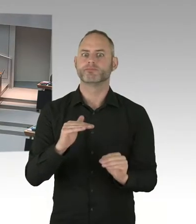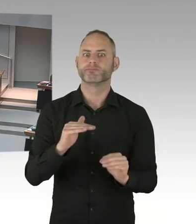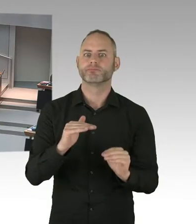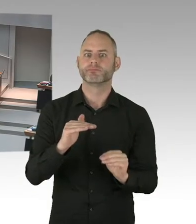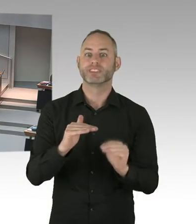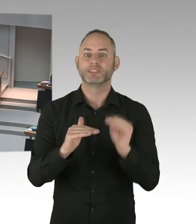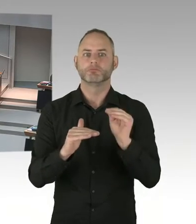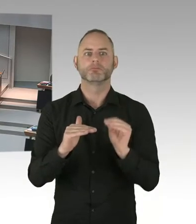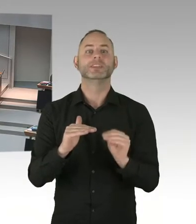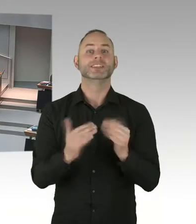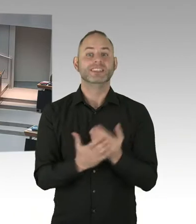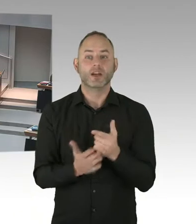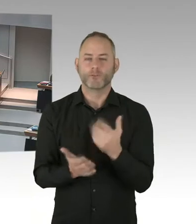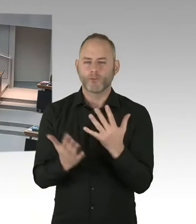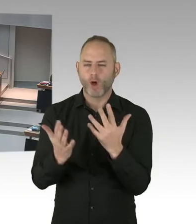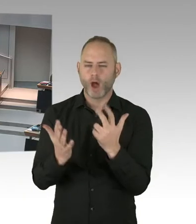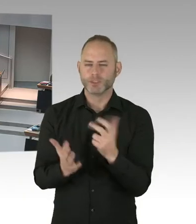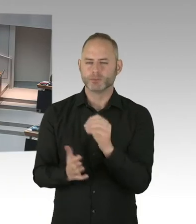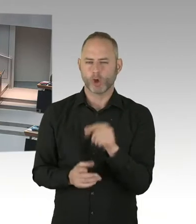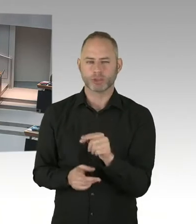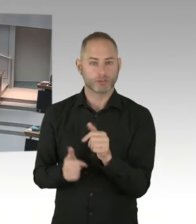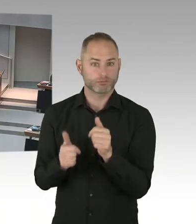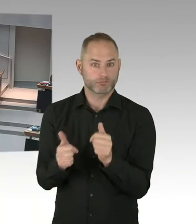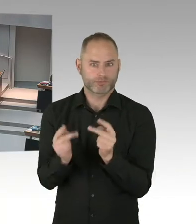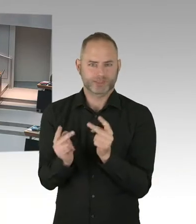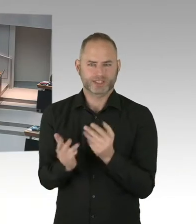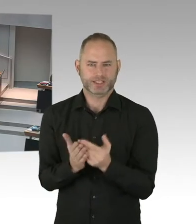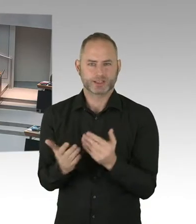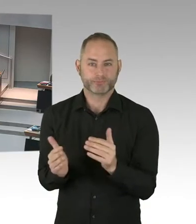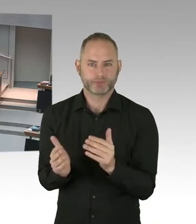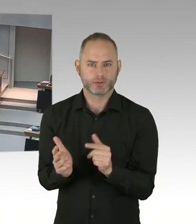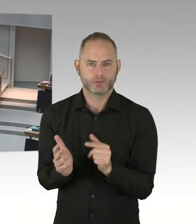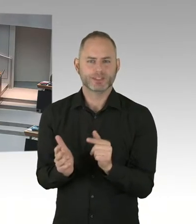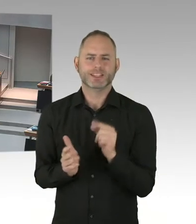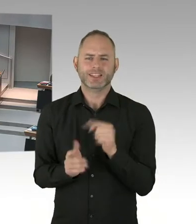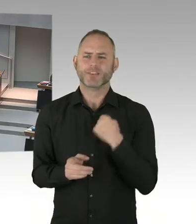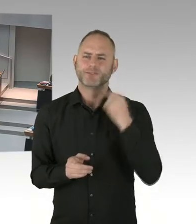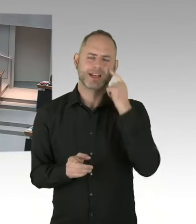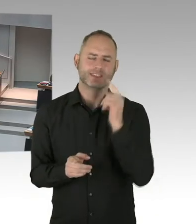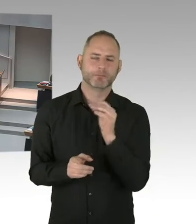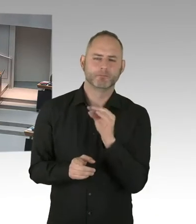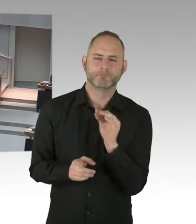Und ich glaube, das ist auch ein Moment, dass man auch Danke sagen muss, an die ganze Community, die die Tests mitmachen, die Beratungen machen,